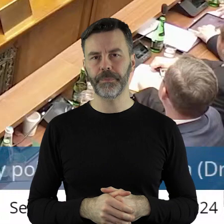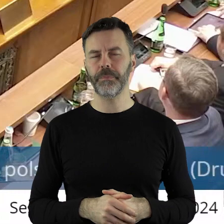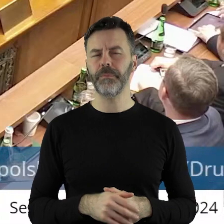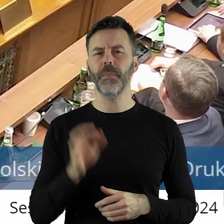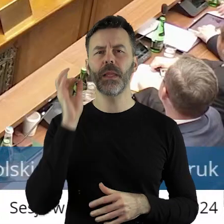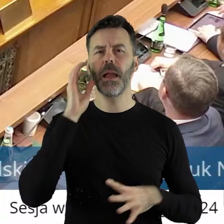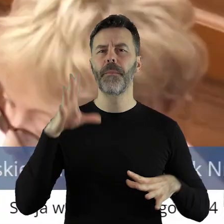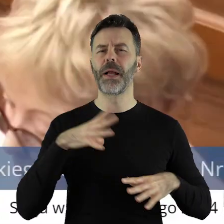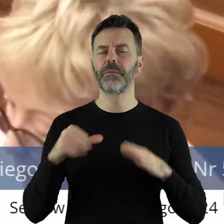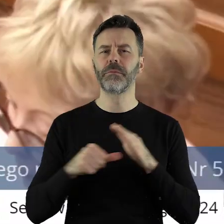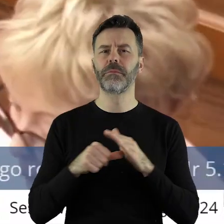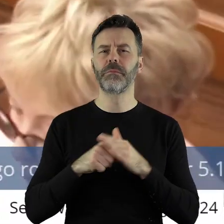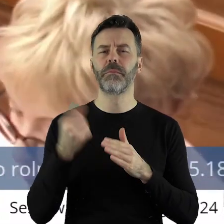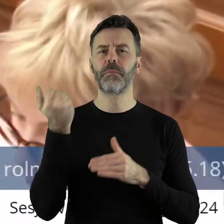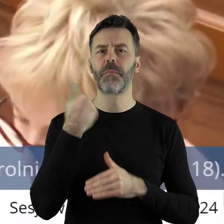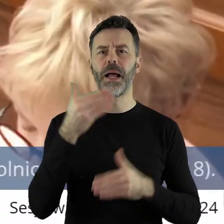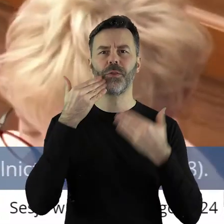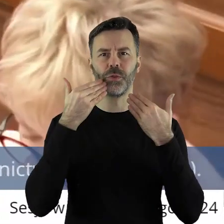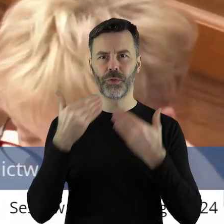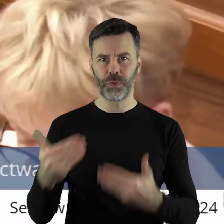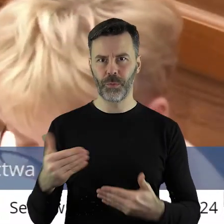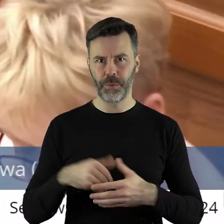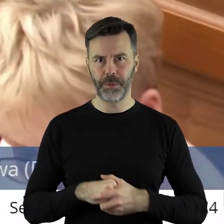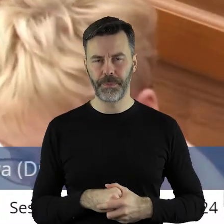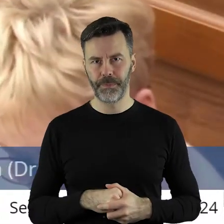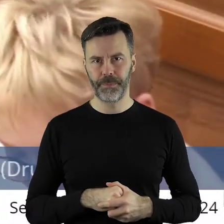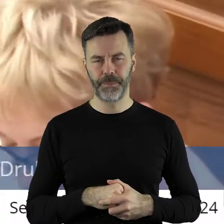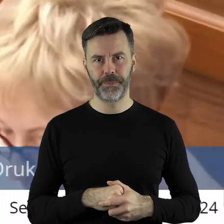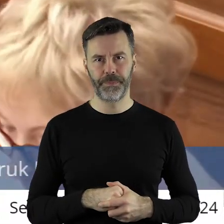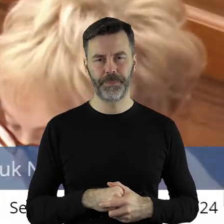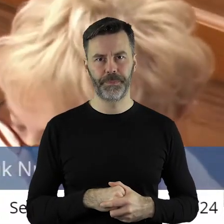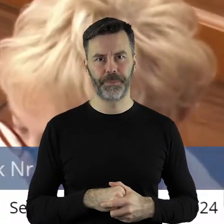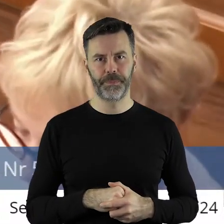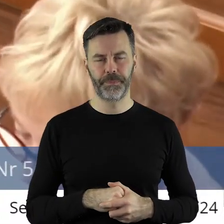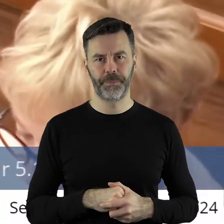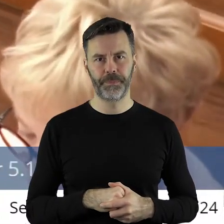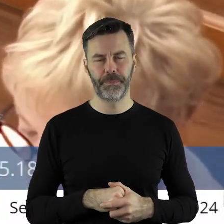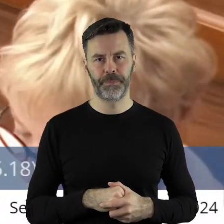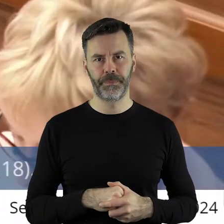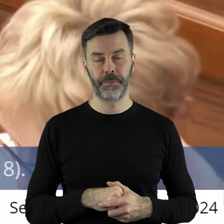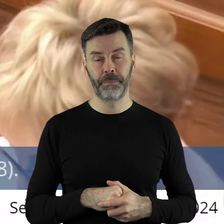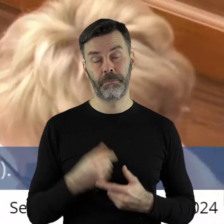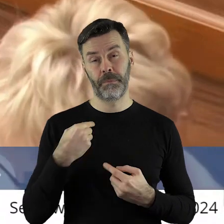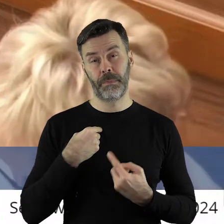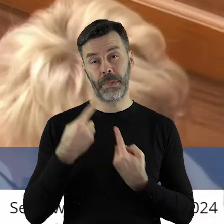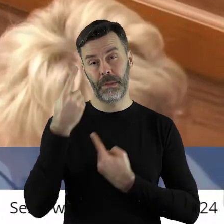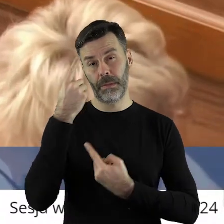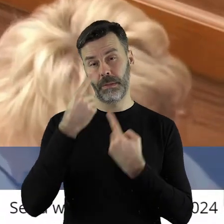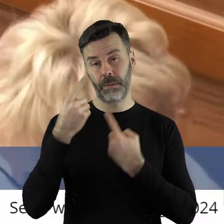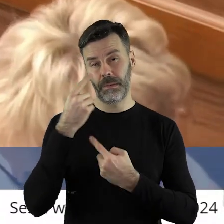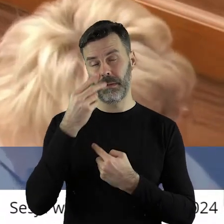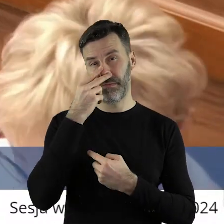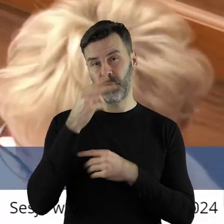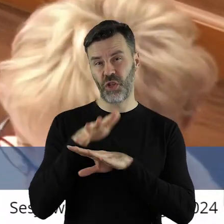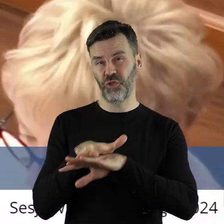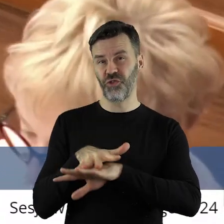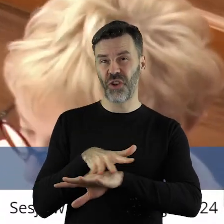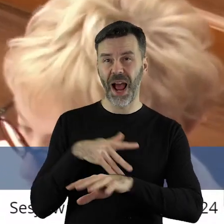Bardzo dziękuję, pani przewodnicząca. Pani Przewodnicząca, Panie Marszałku, Szanowni Państwo Radni! Kolejny raz wyrażam pewne zdziwienie i żal,